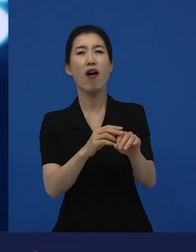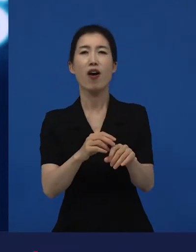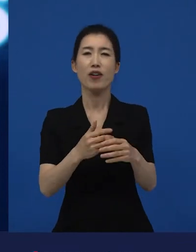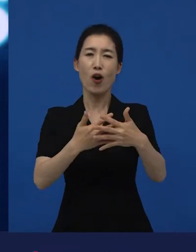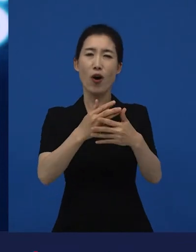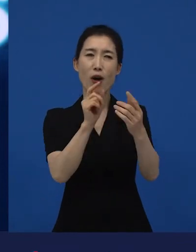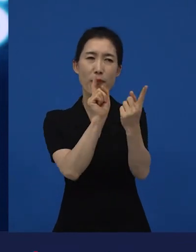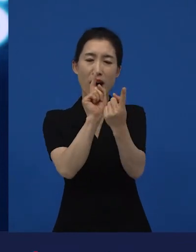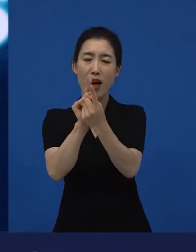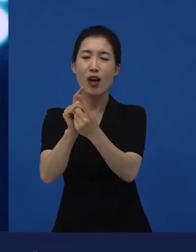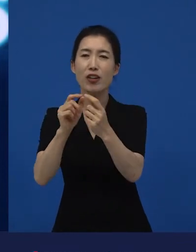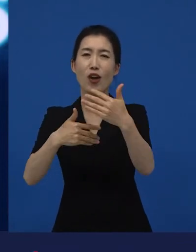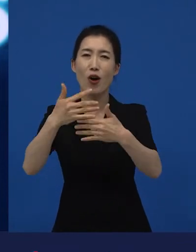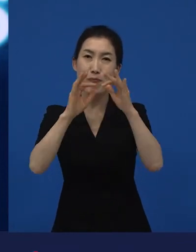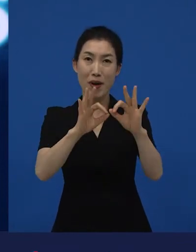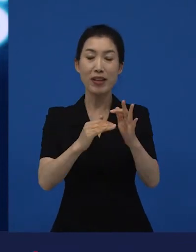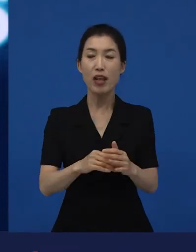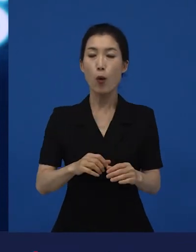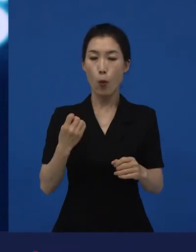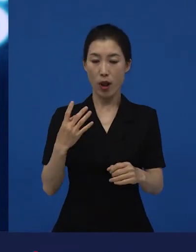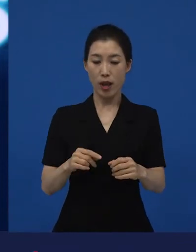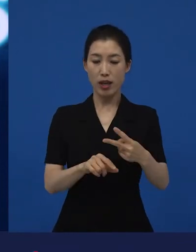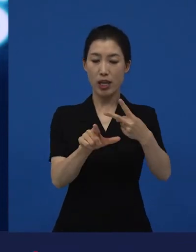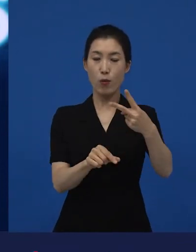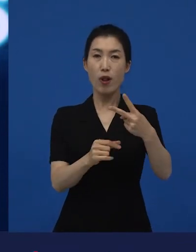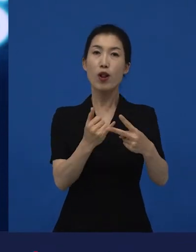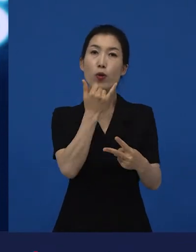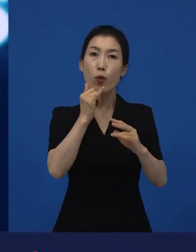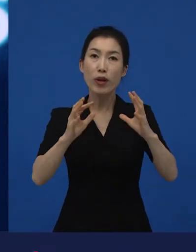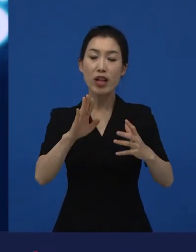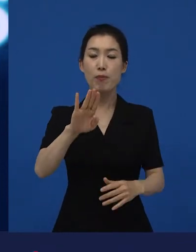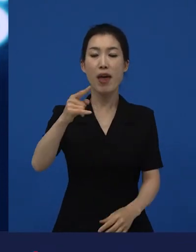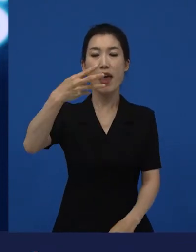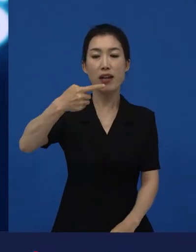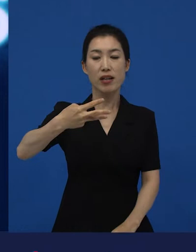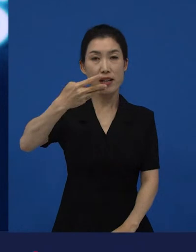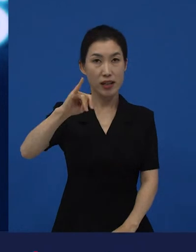근데 이 다양한 영화제도 예를 들면 2월에 열리는 베를린영화제